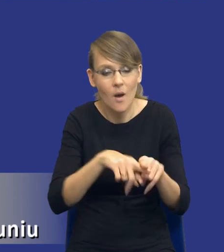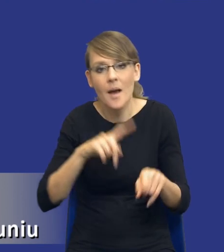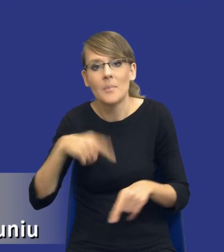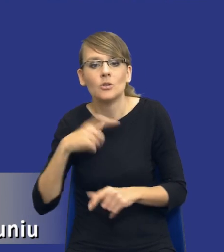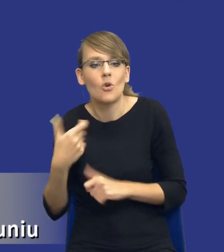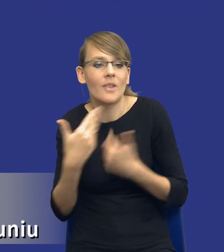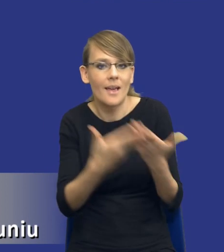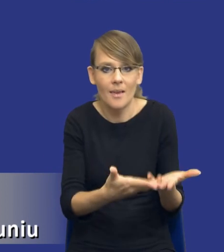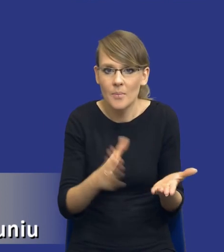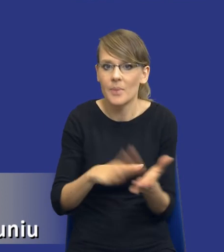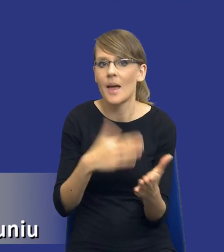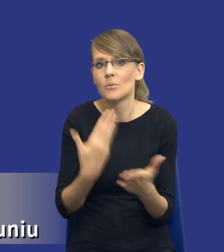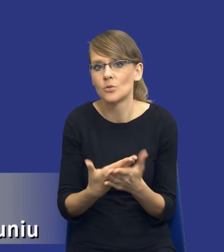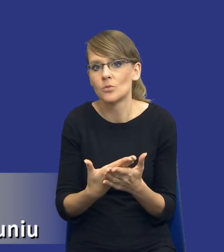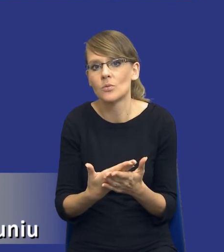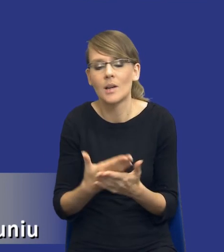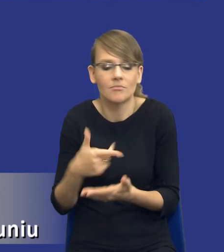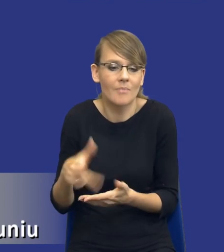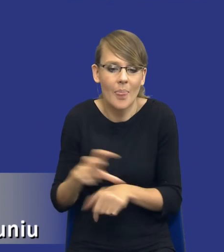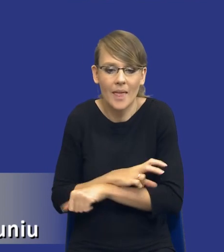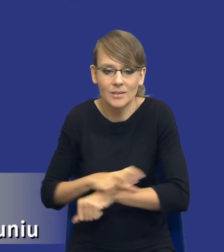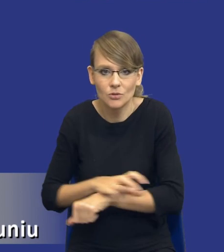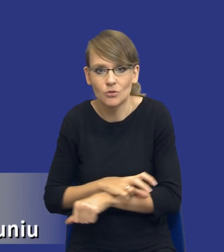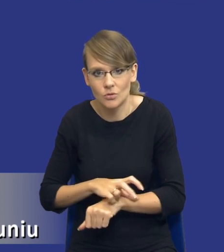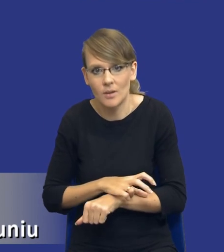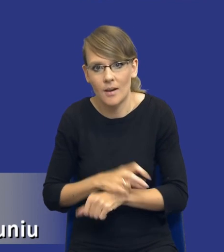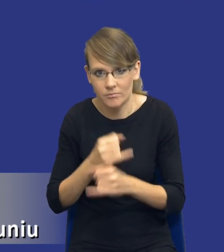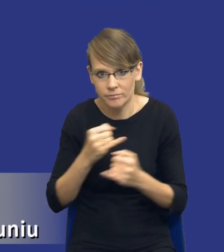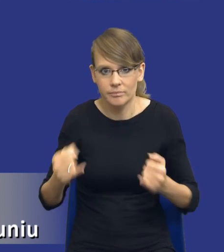no nie wiem, jakie, jakieś zasoby techniczne, tego typu sprawy.